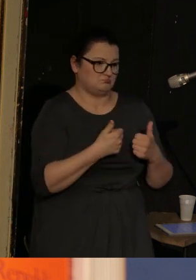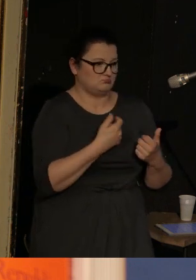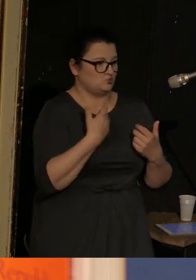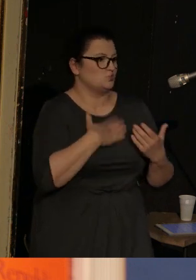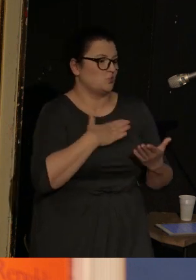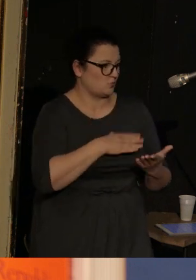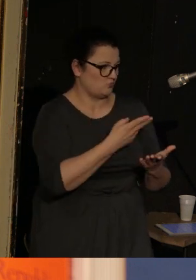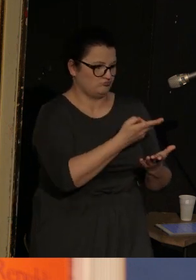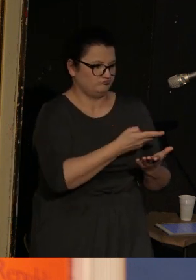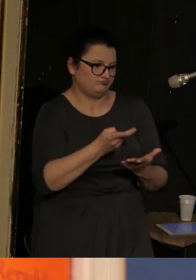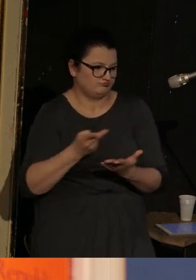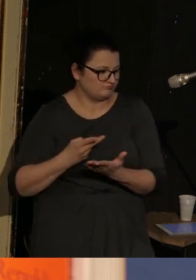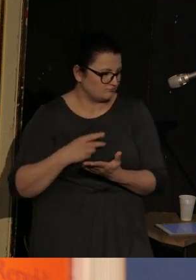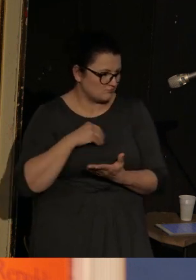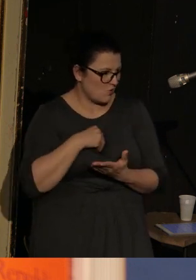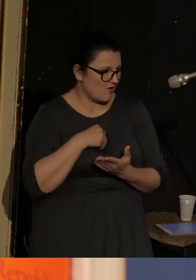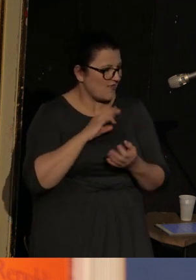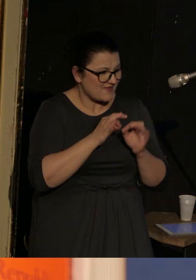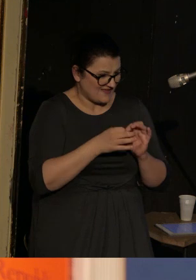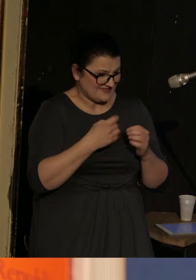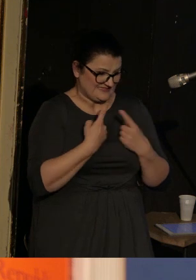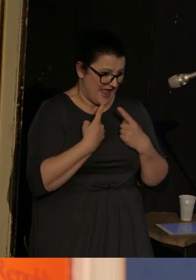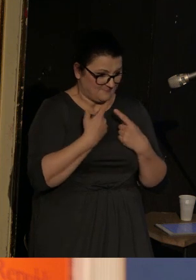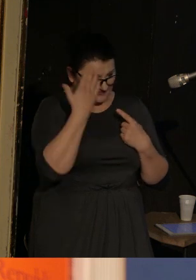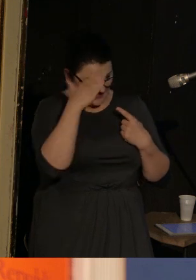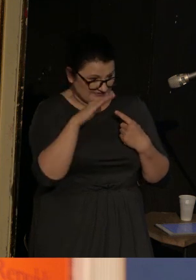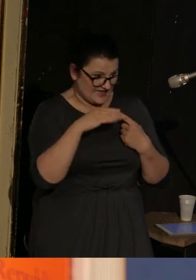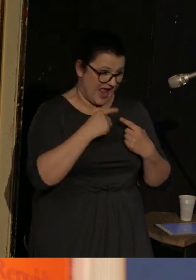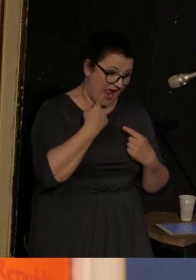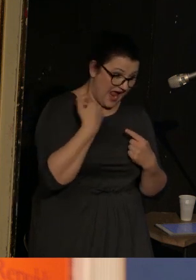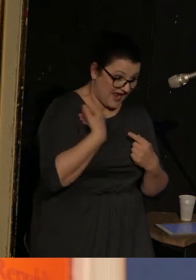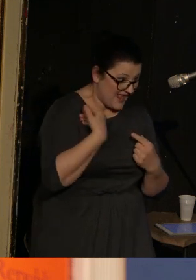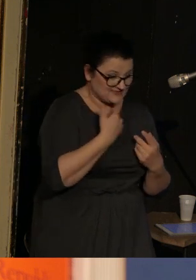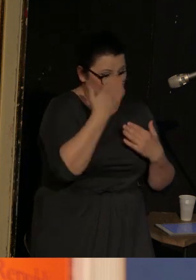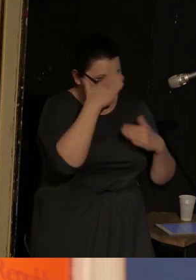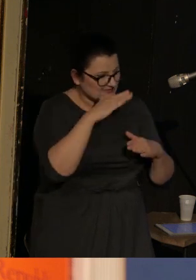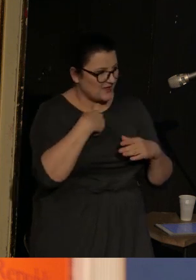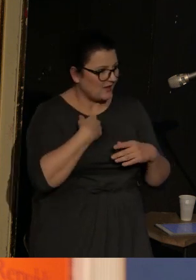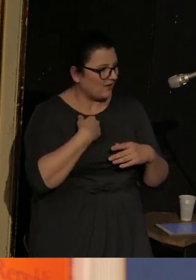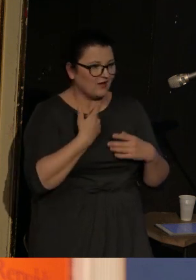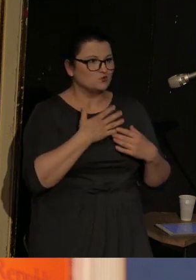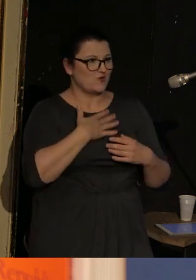Nawet on sam nie znał języka, którym się zaczął posługiwać i dawało mu to niesłychaną wolność.